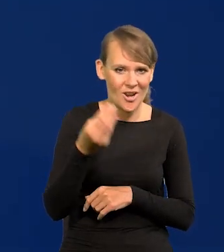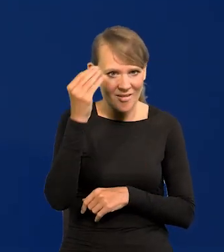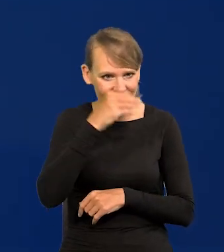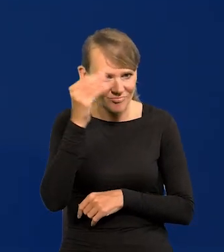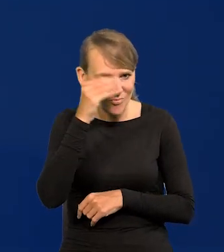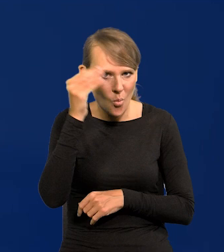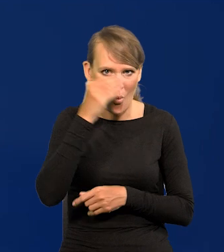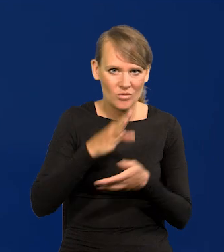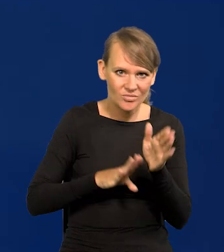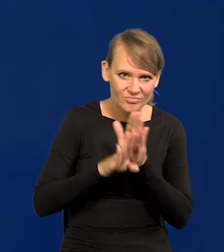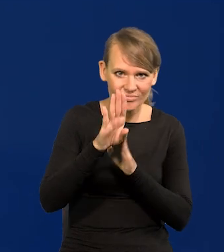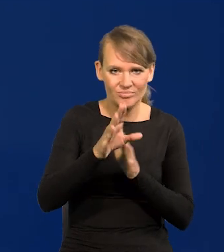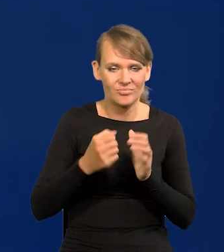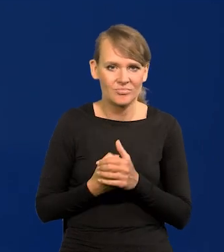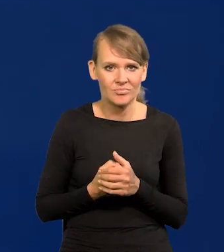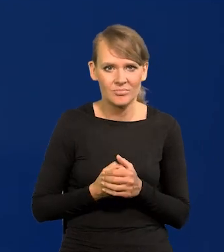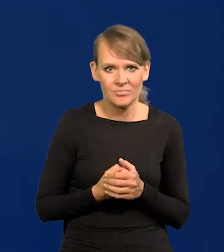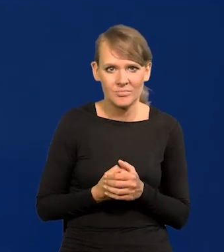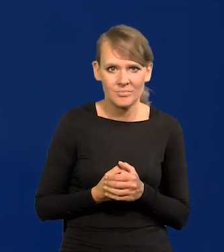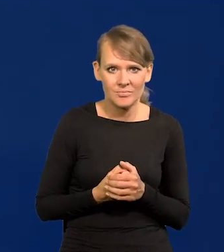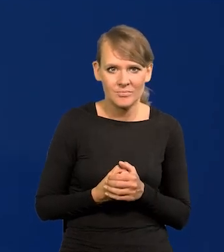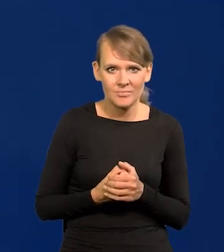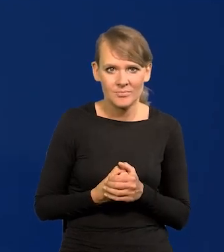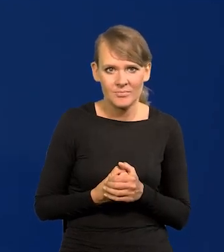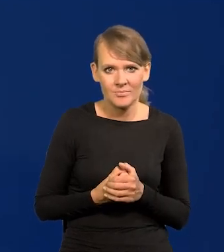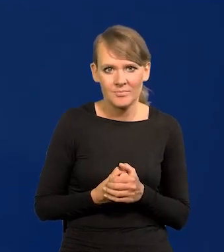Jakie by nie były, to też po polsku nie jest właściwie,